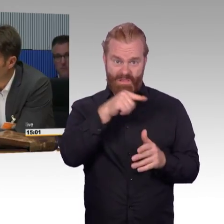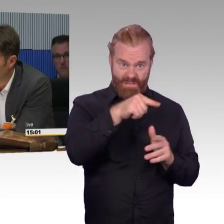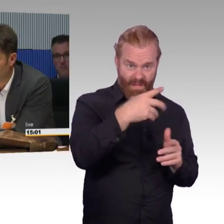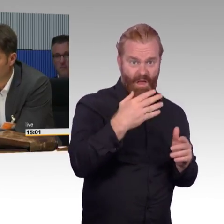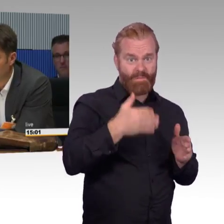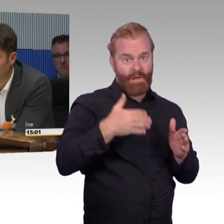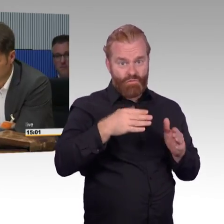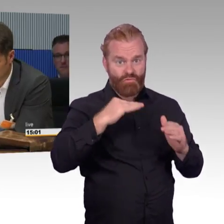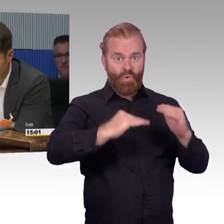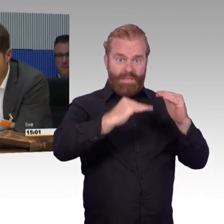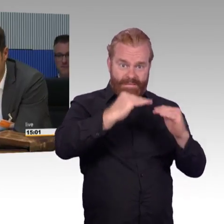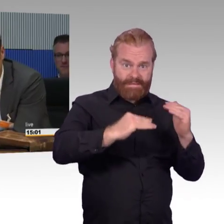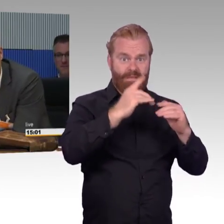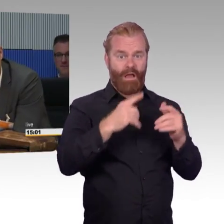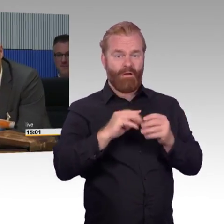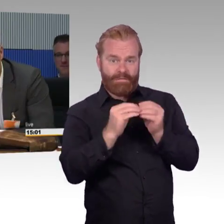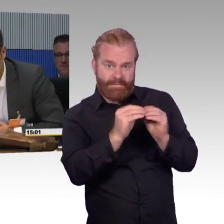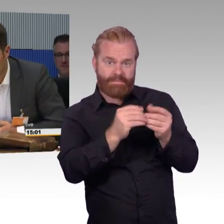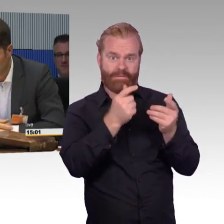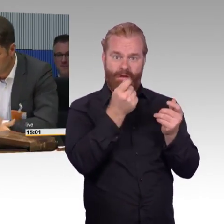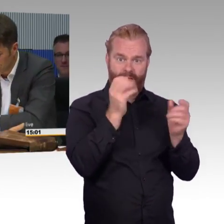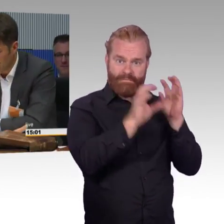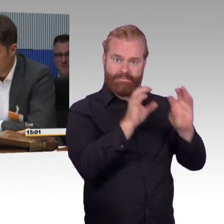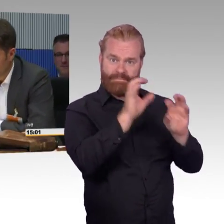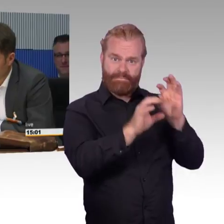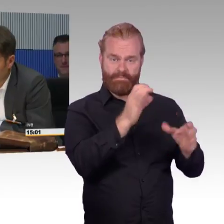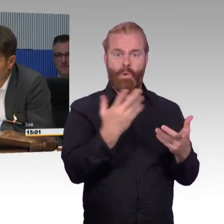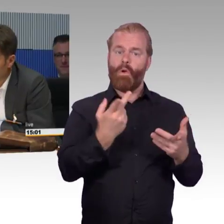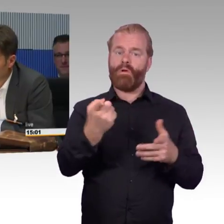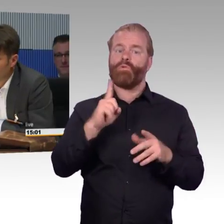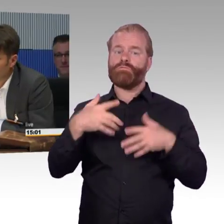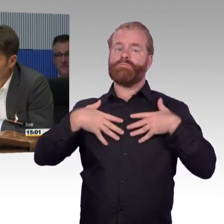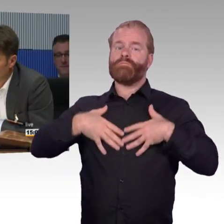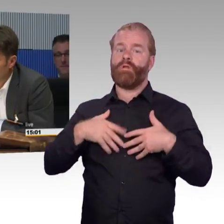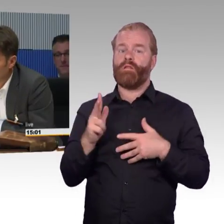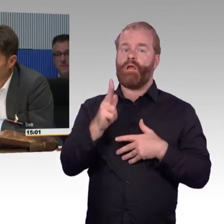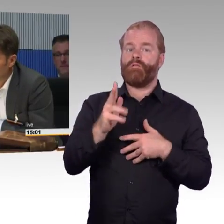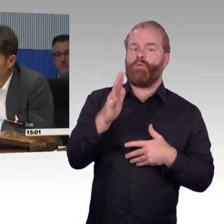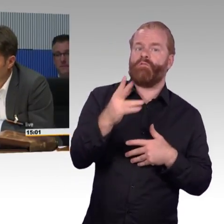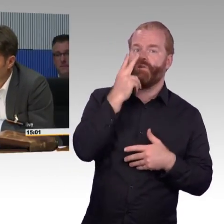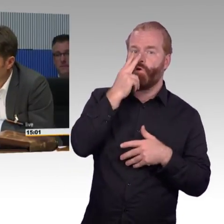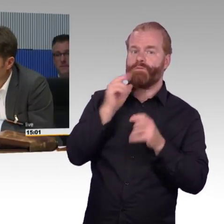hier eingeladen worden, dann habe ich keinen Ruf zu verlieren. Die Deutsche Bahn kann natürlich nur so viel Geld ausgeben,